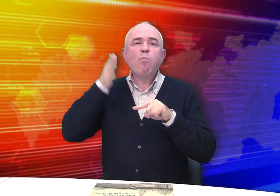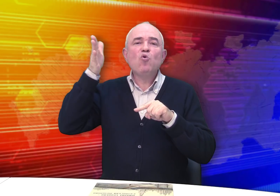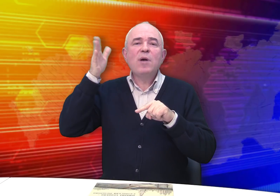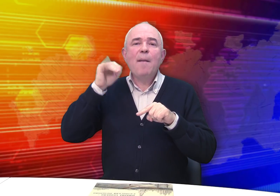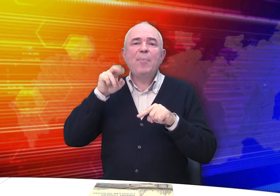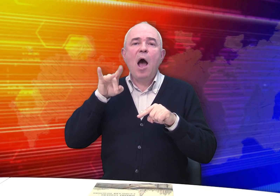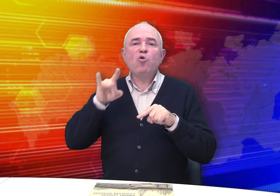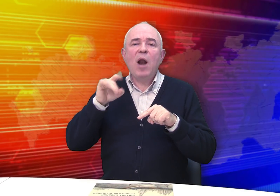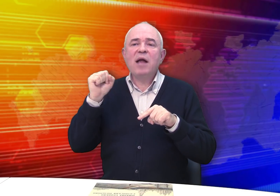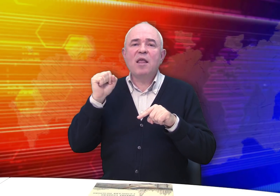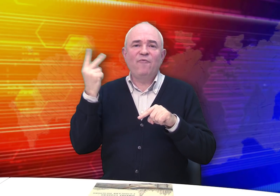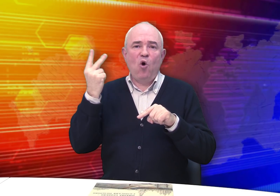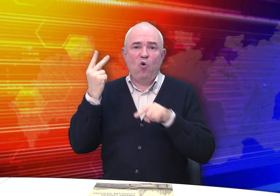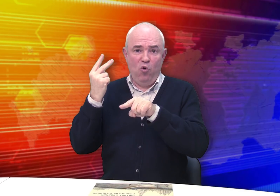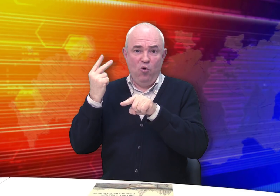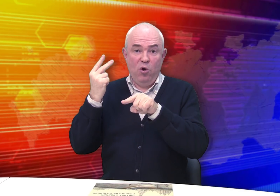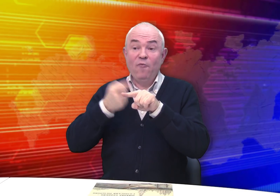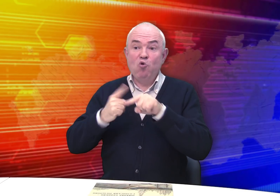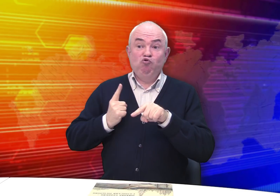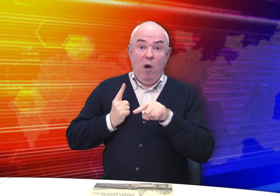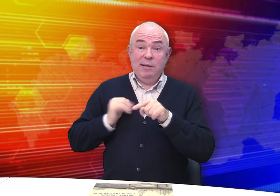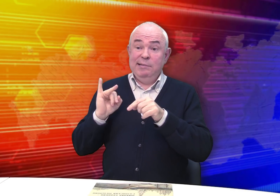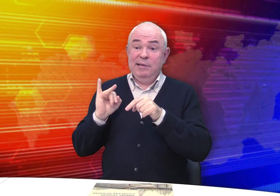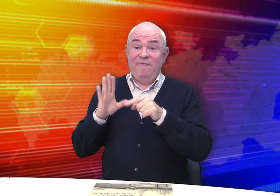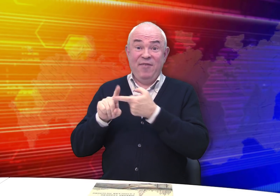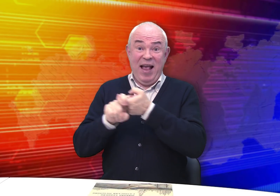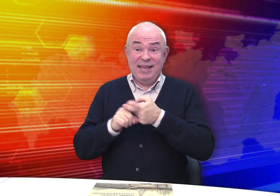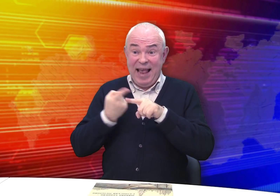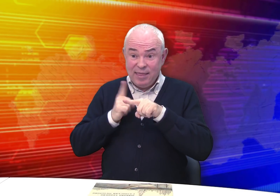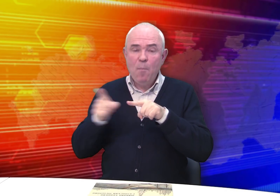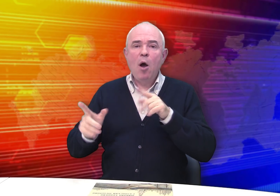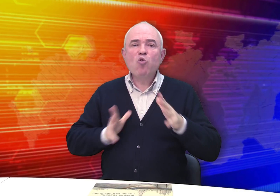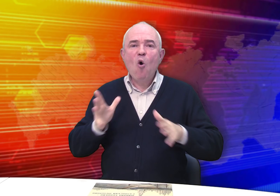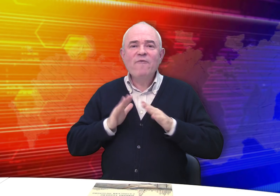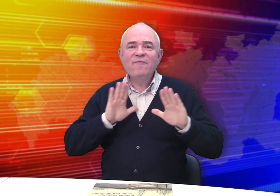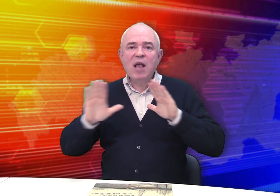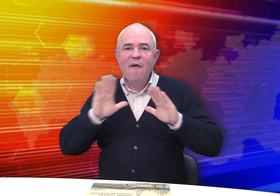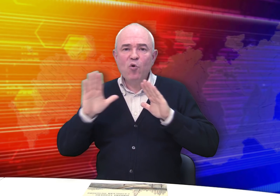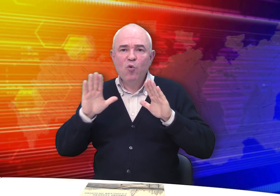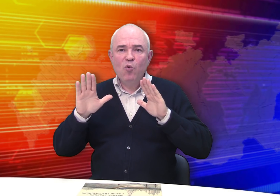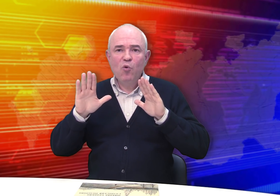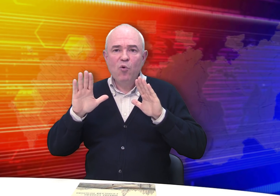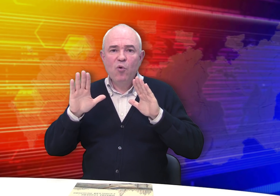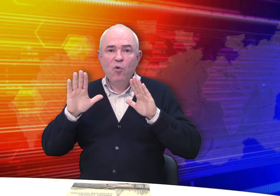будущего императора Алекандра II. И в связи с эти готовилась выставка.